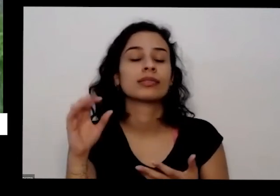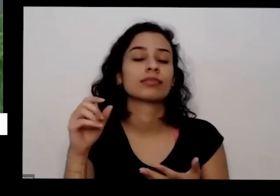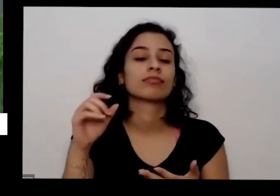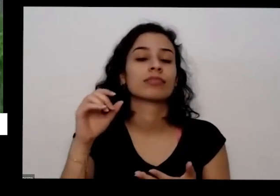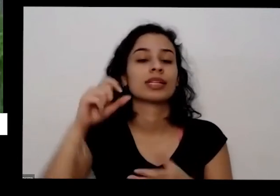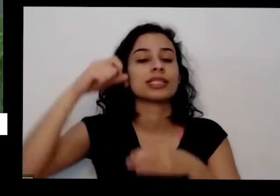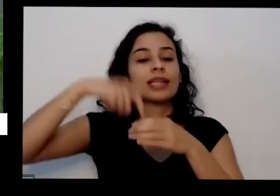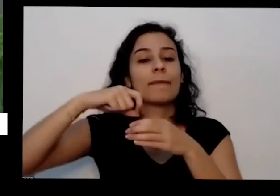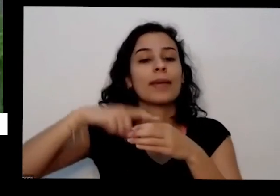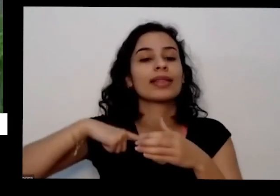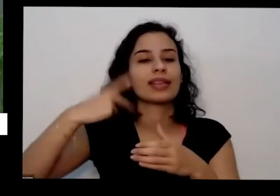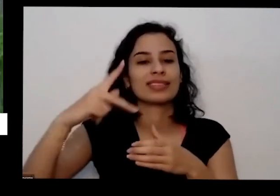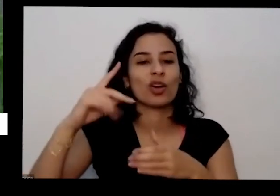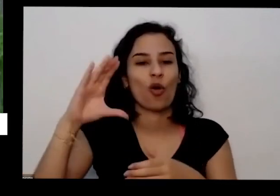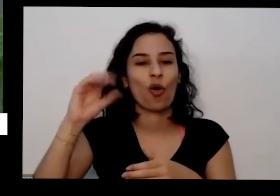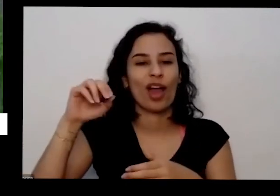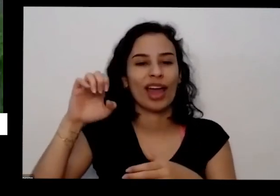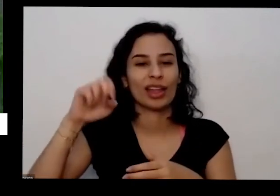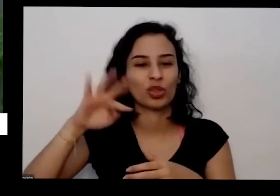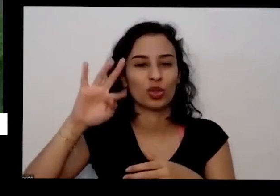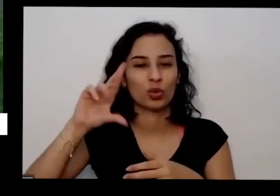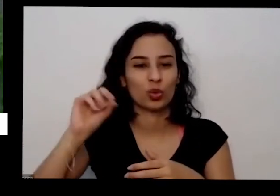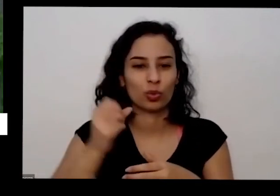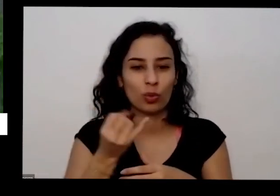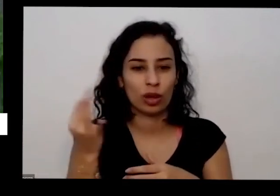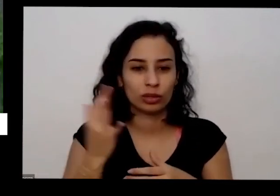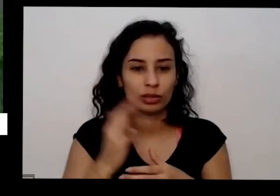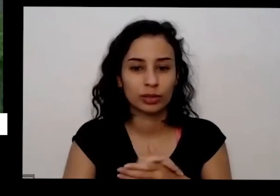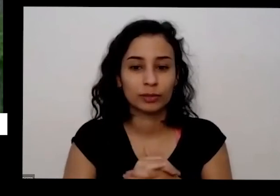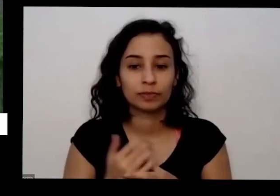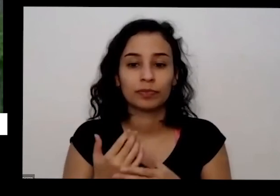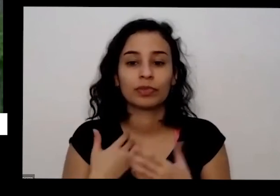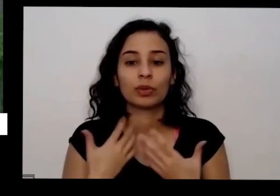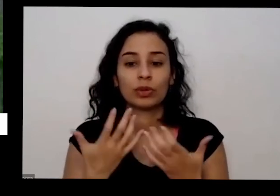mas antes eu só queria eu só queria fazer uma pergunta rapidinho da Sandra Silva que